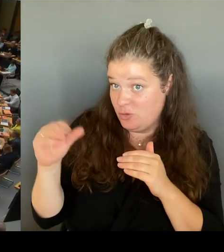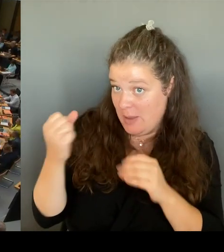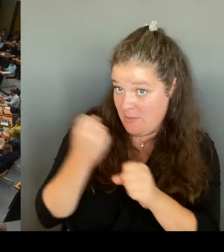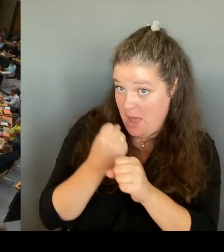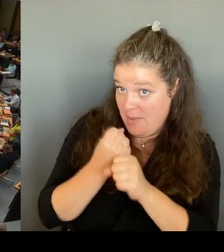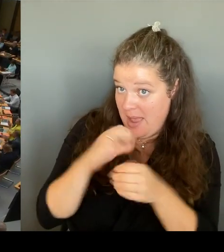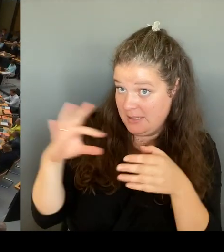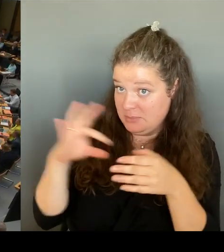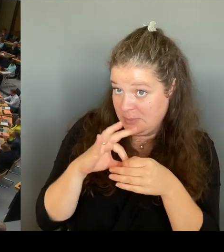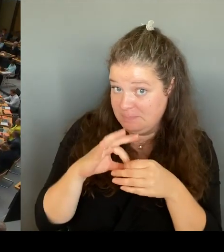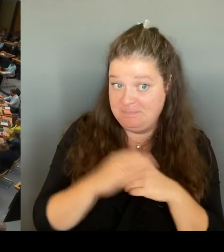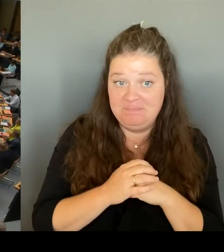(Beifall) (Rednerwechsel)